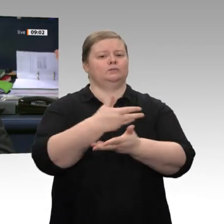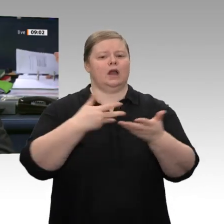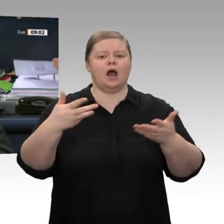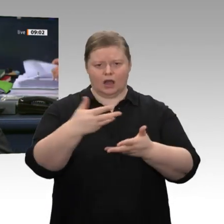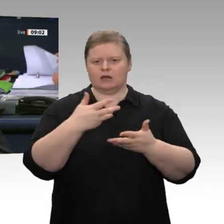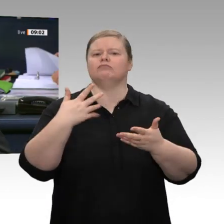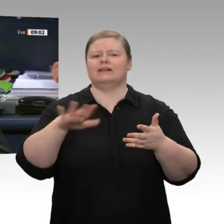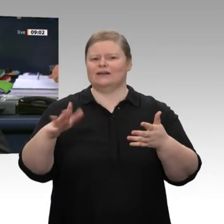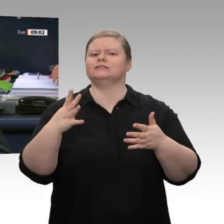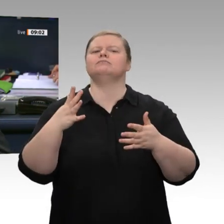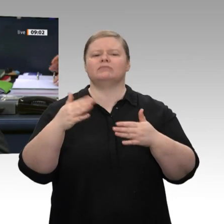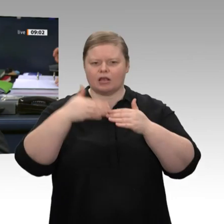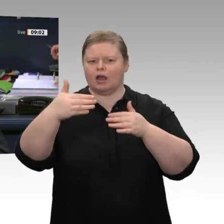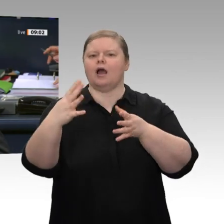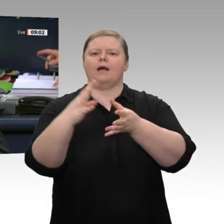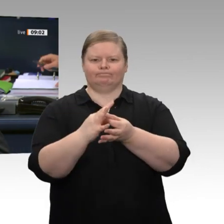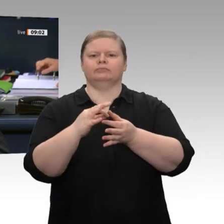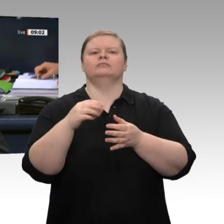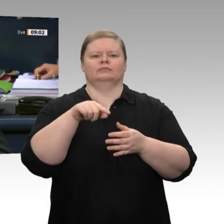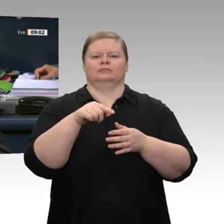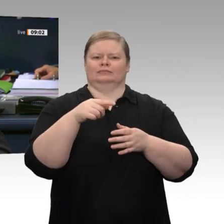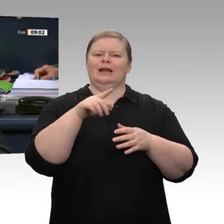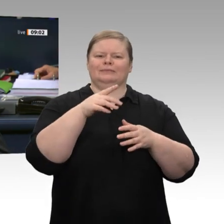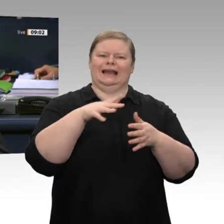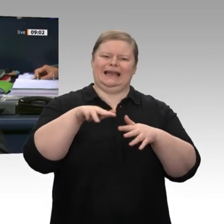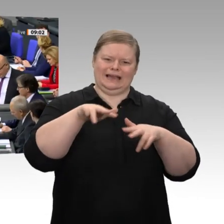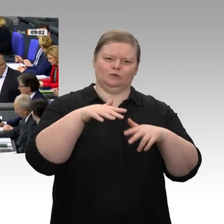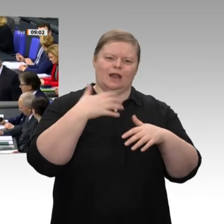der Bundesminister für Wirtschaft und Energie, Peter Altmaier.